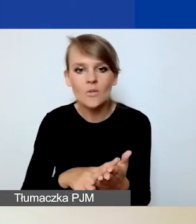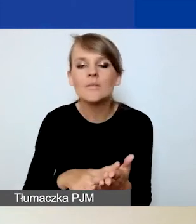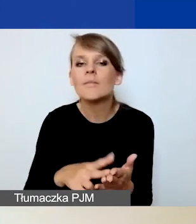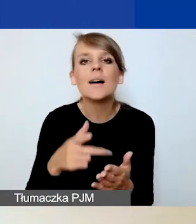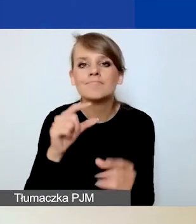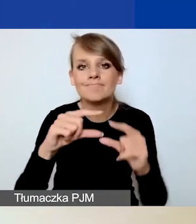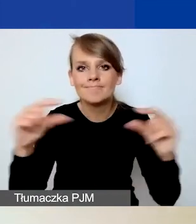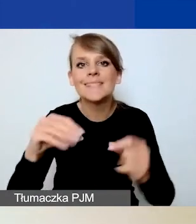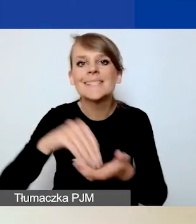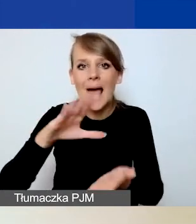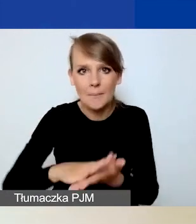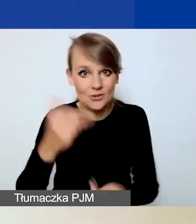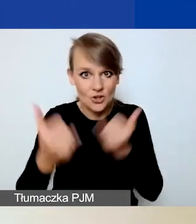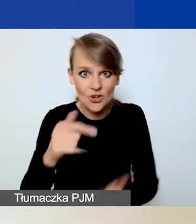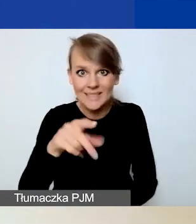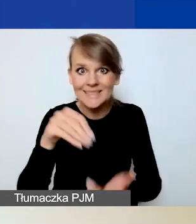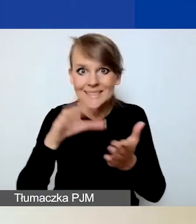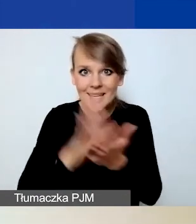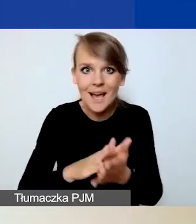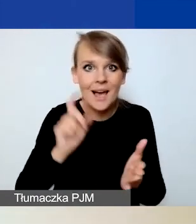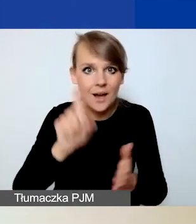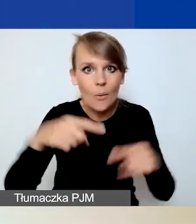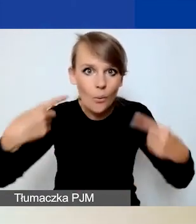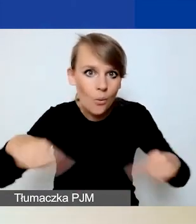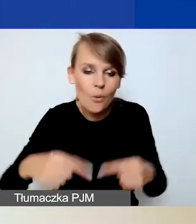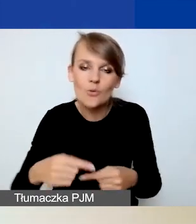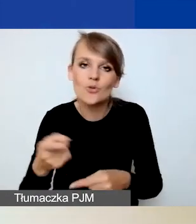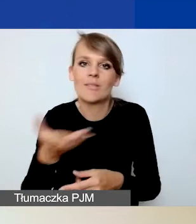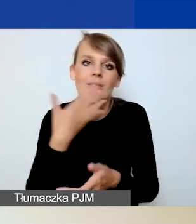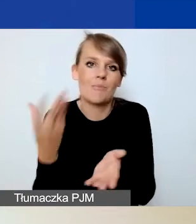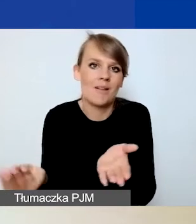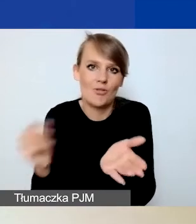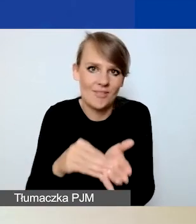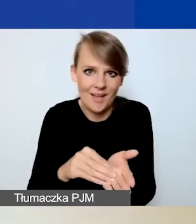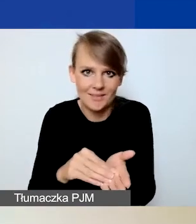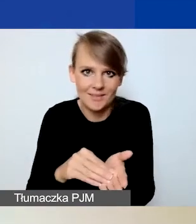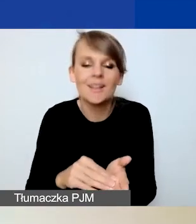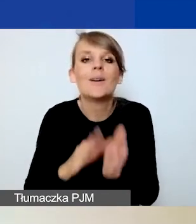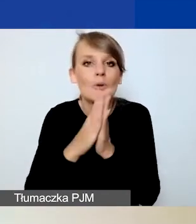Jeżeli nie klikniecie tego przycisku, to plik nie zostanie dodany, więc proszę o tym pamiętać.